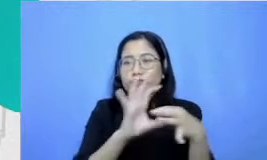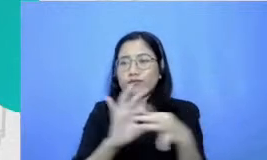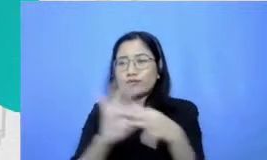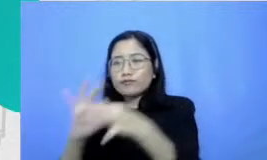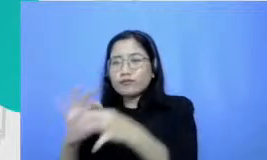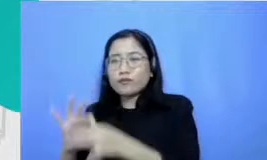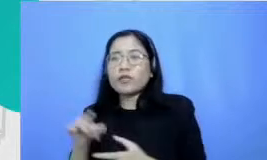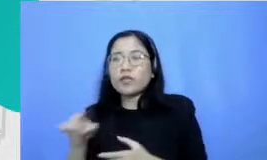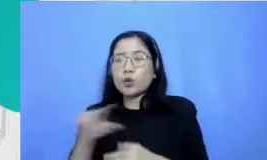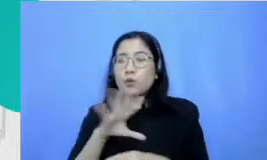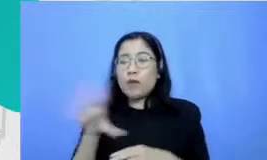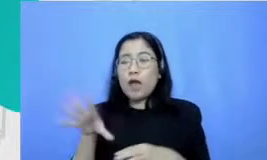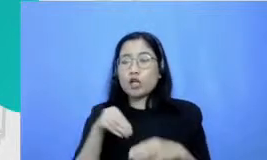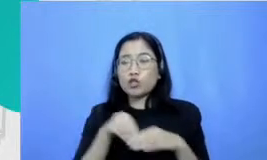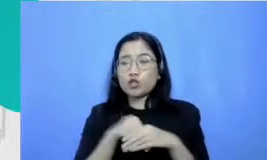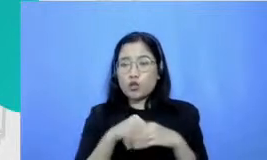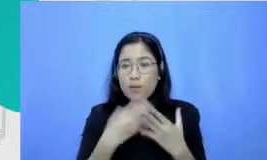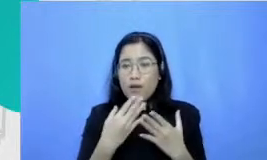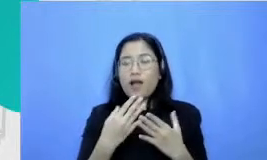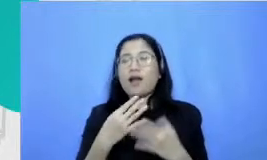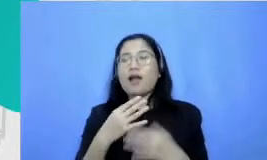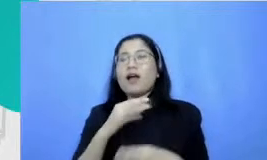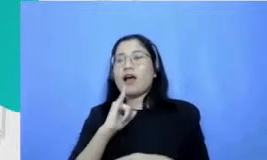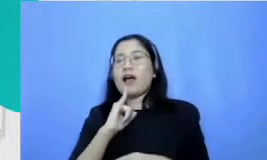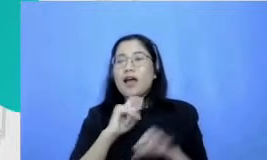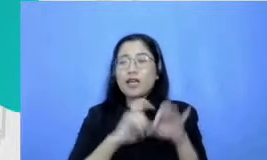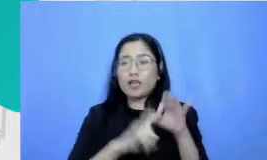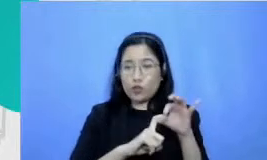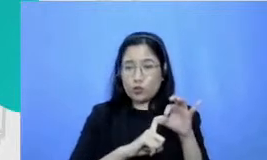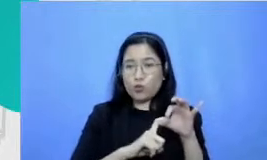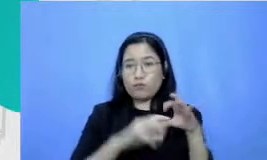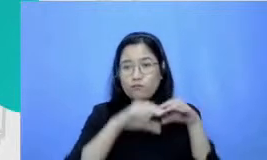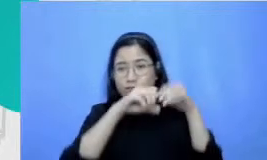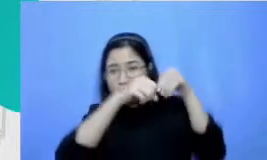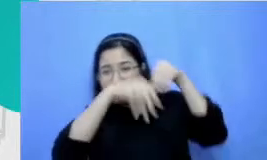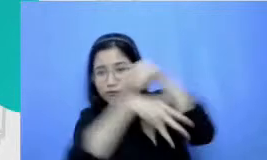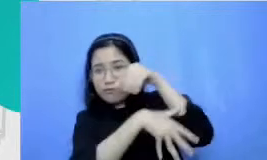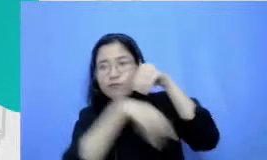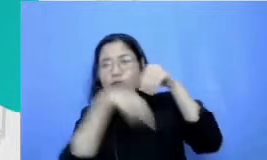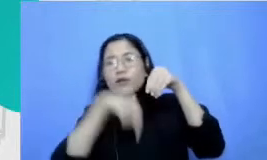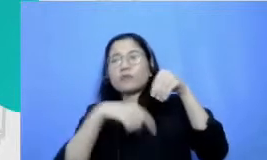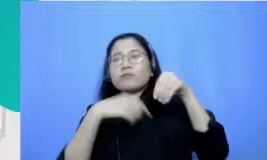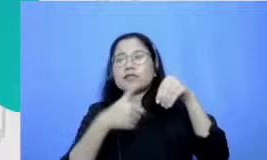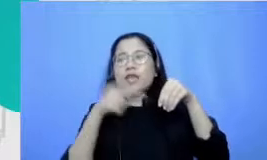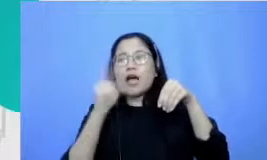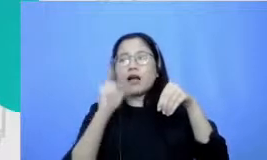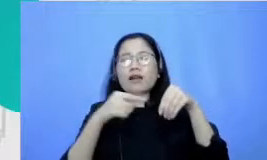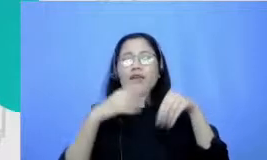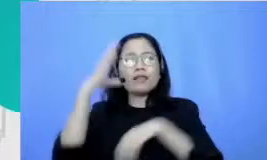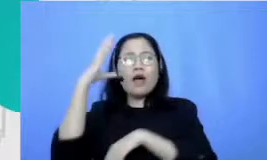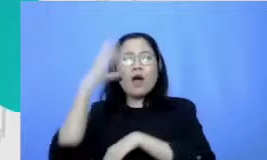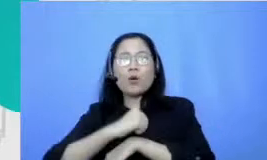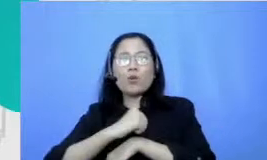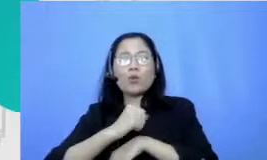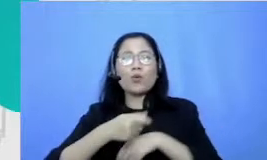Icu kita kecerdasan emosional Bagaimana kita bisa mengenali emosi mengelola emosi dan juga apa